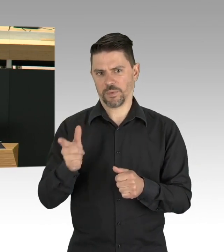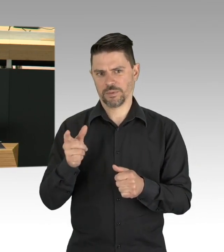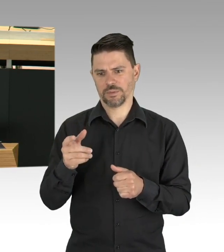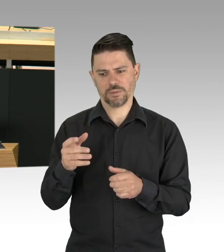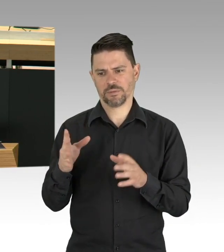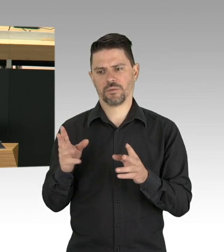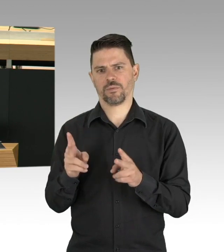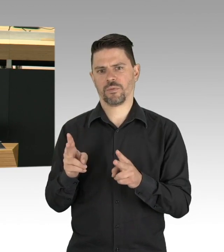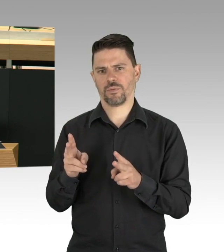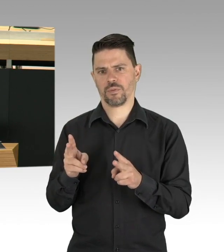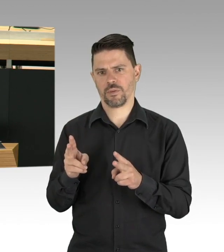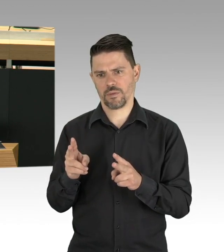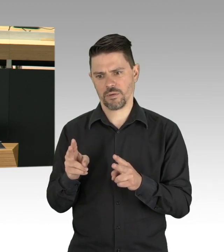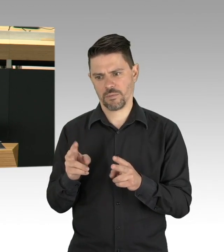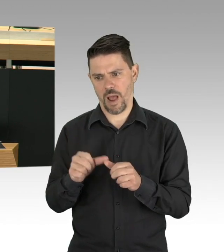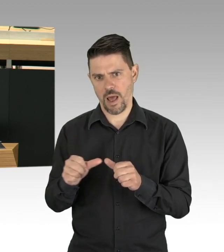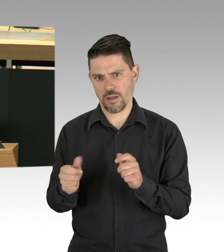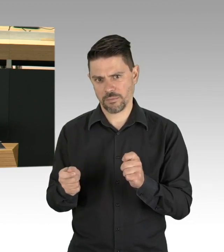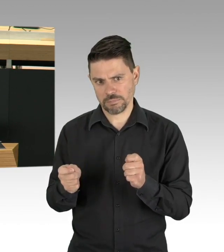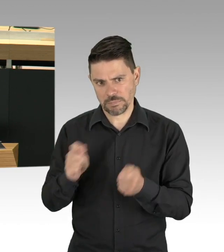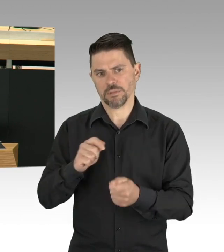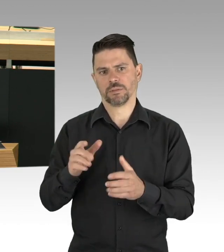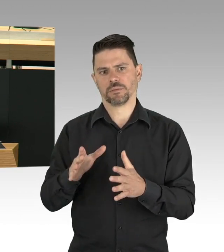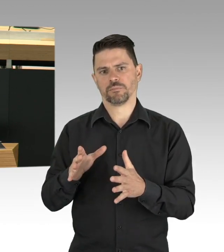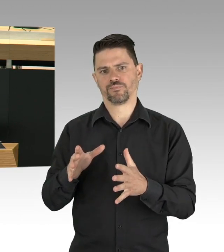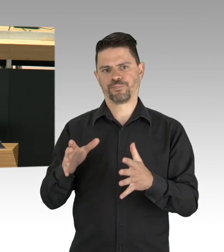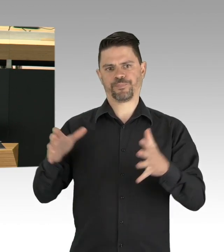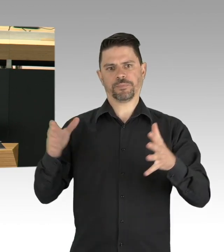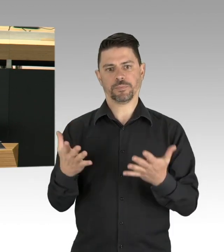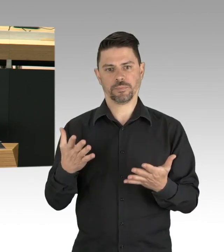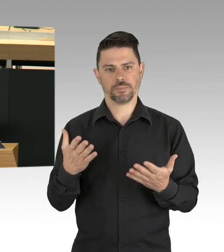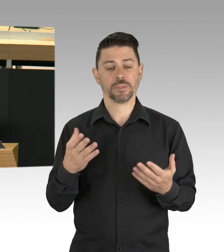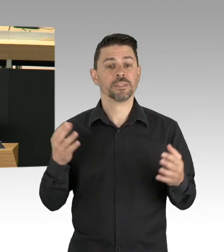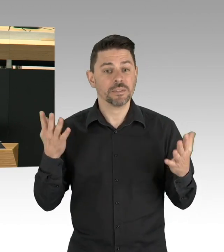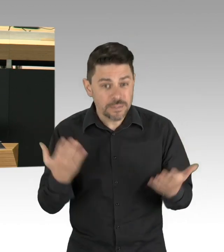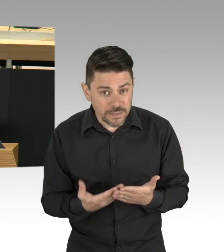über die Weiterentwicklung der Corona spezifischen Versorgung machen, wir brauchen ein regelmäßiges Screening,